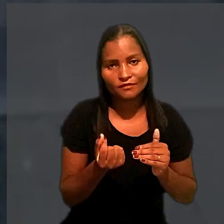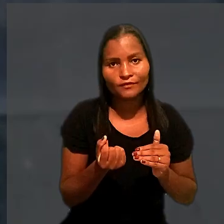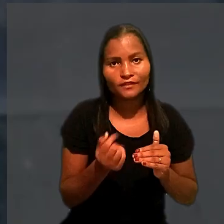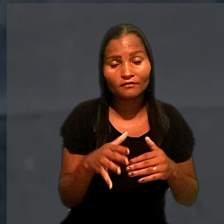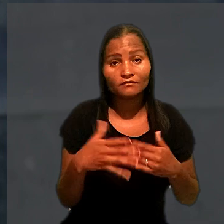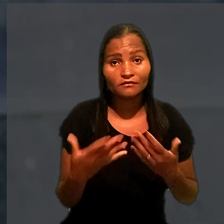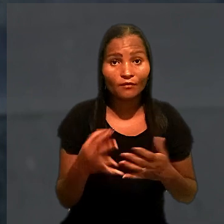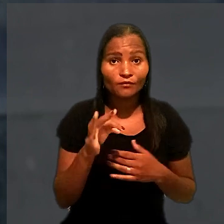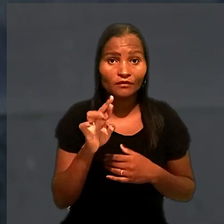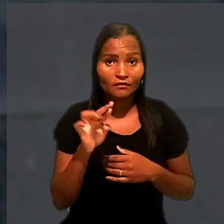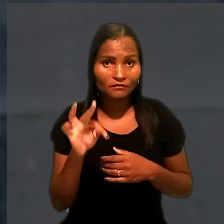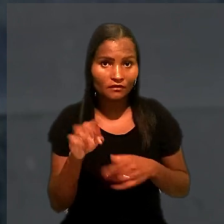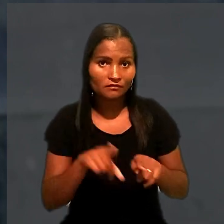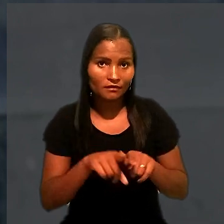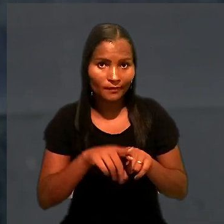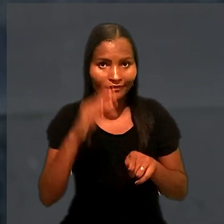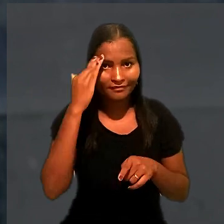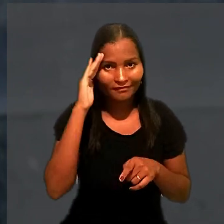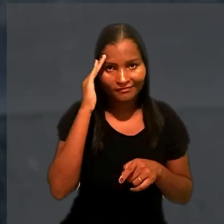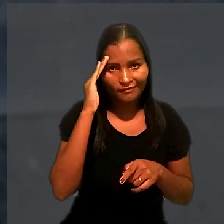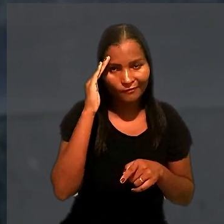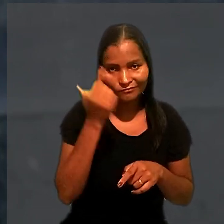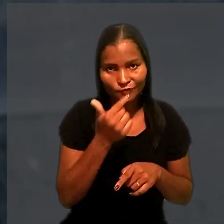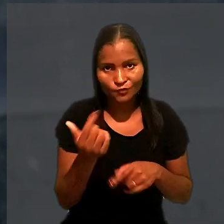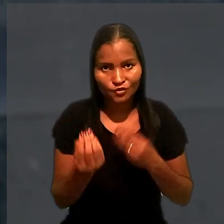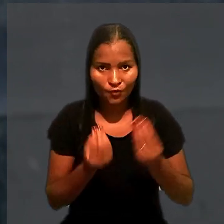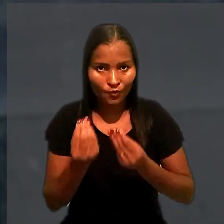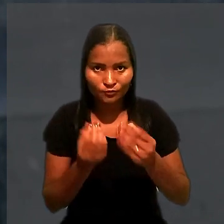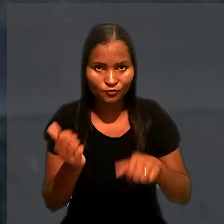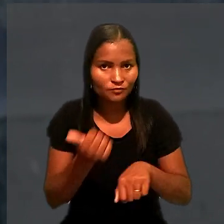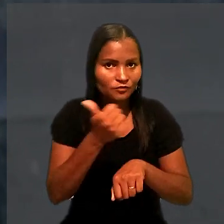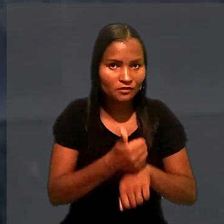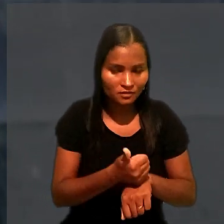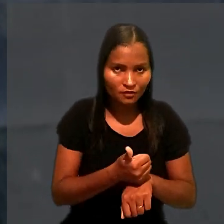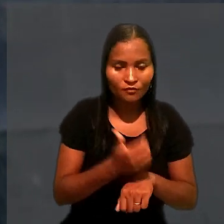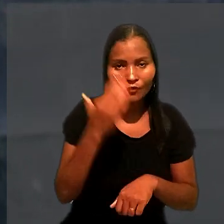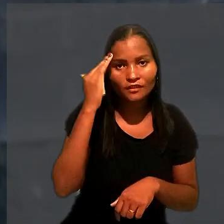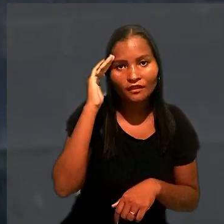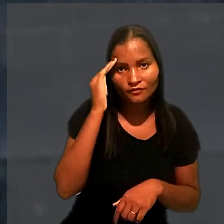O TRT, porém, também considerou inviável a substituição, com o entendimento